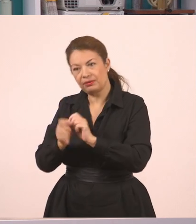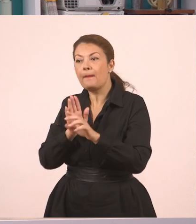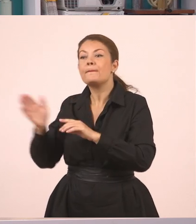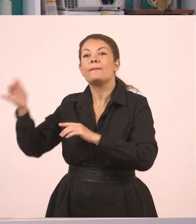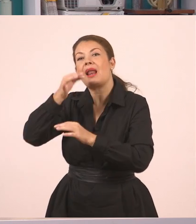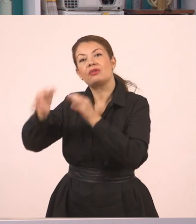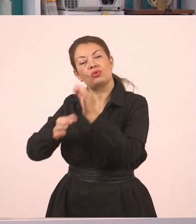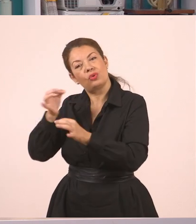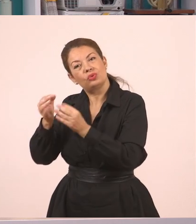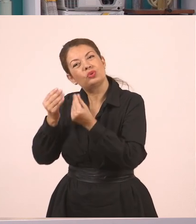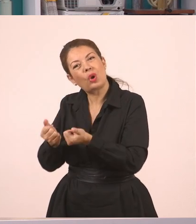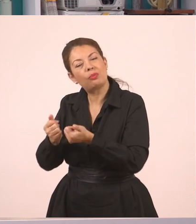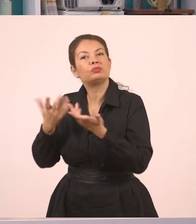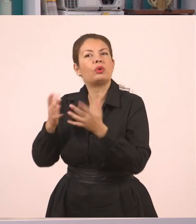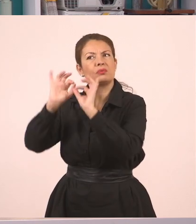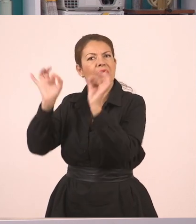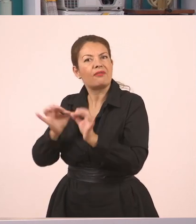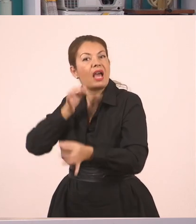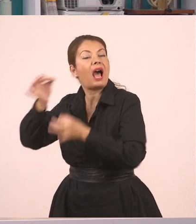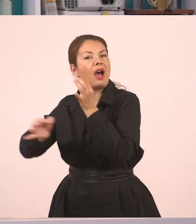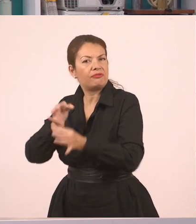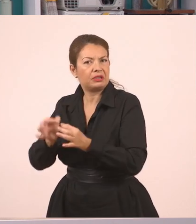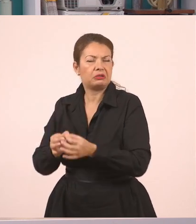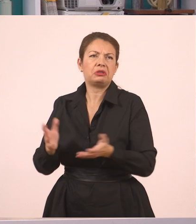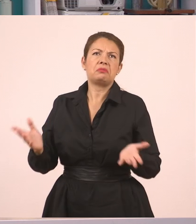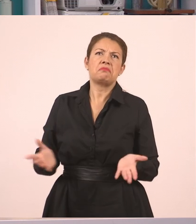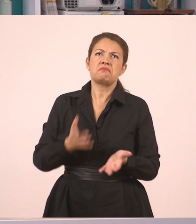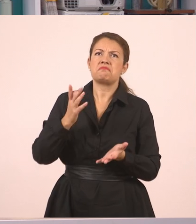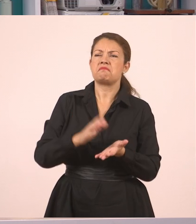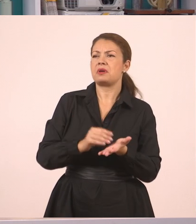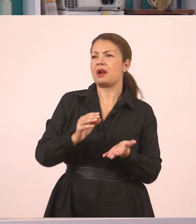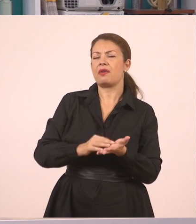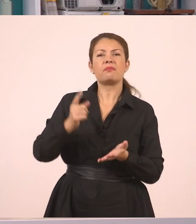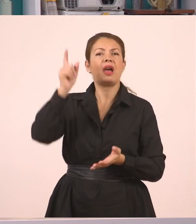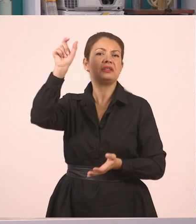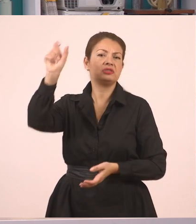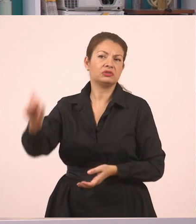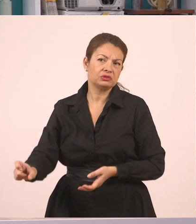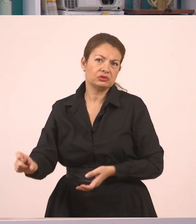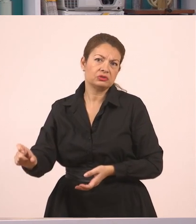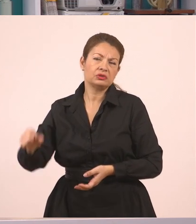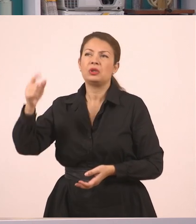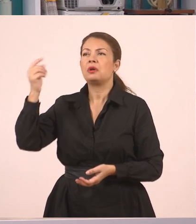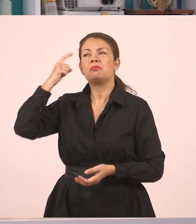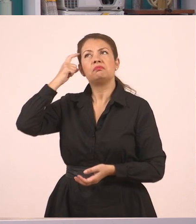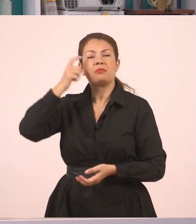να το κάνουμε εάν ήταν κάποιος που ρώτησε, "τι είπαν αυτοί μεταξύ τους, βρε παιδιά;